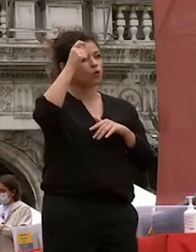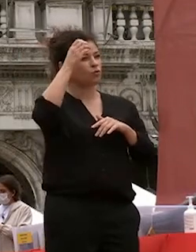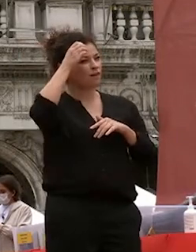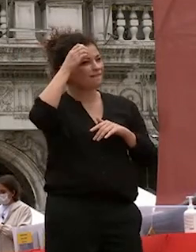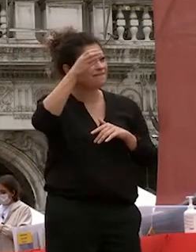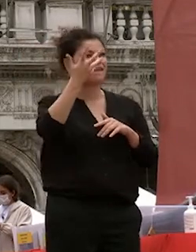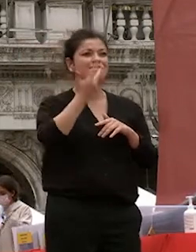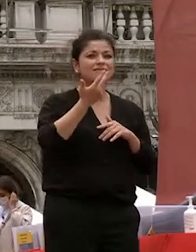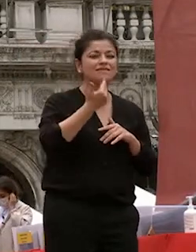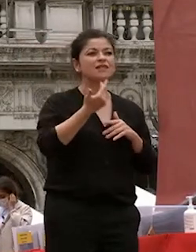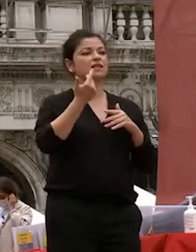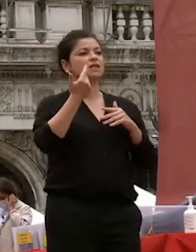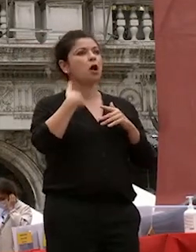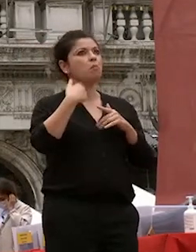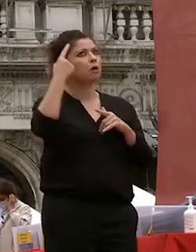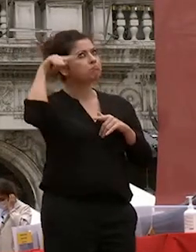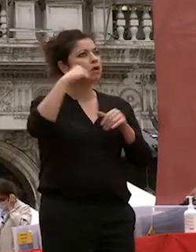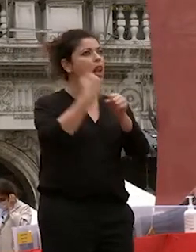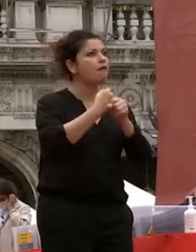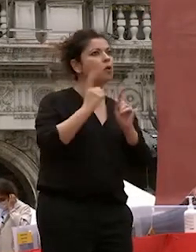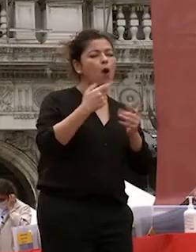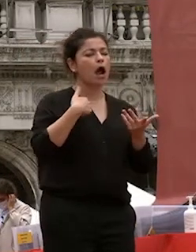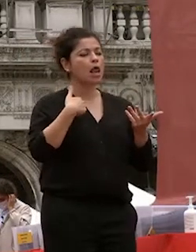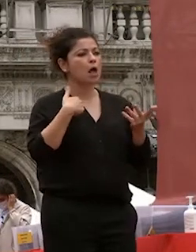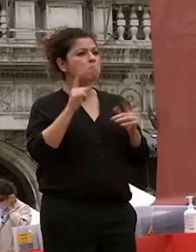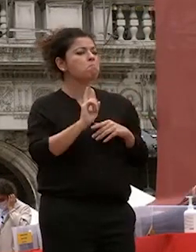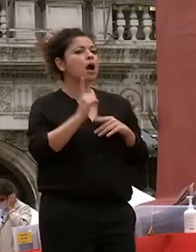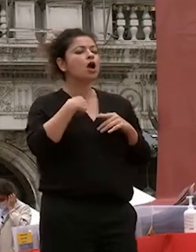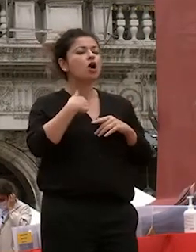avevi in mente una professione ma nutrivo grande passione per i miei studi